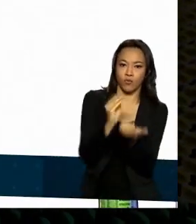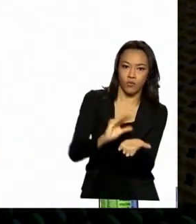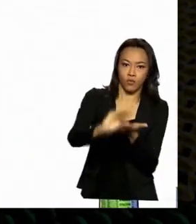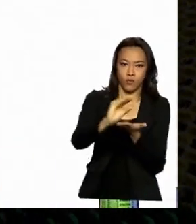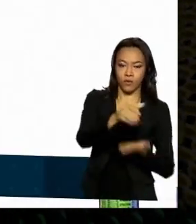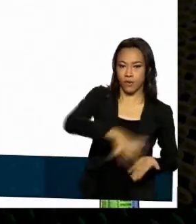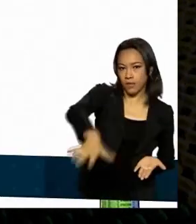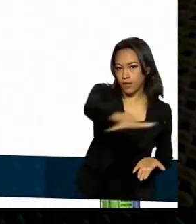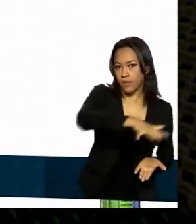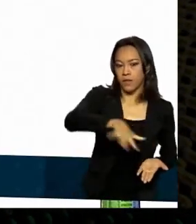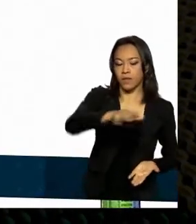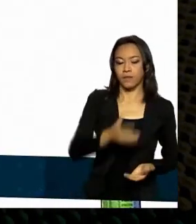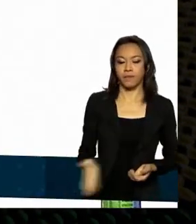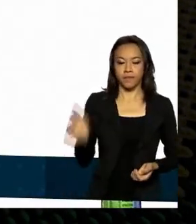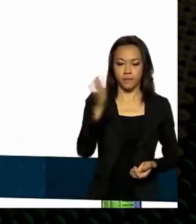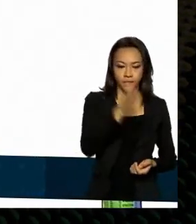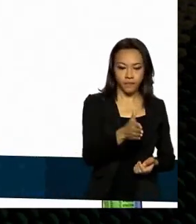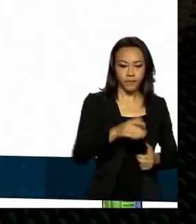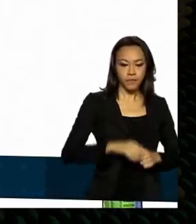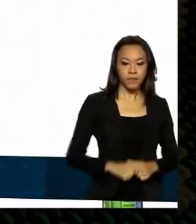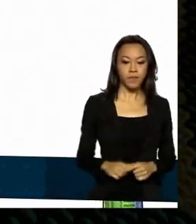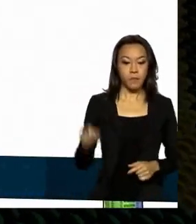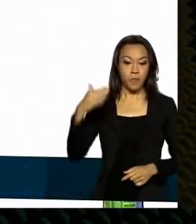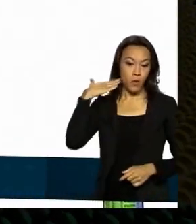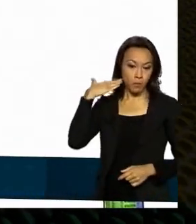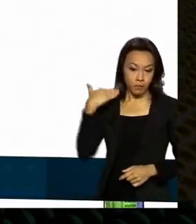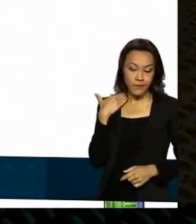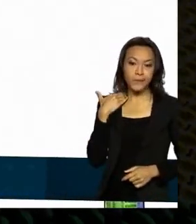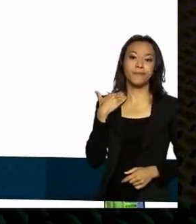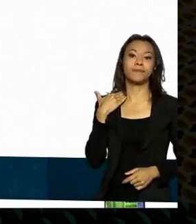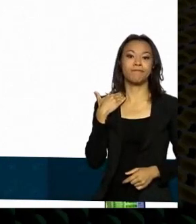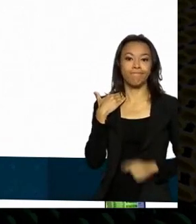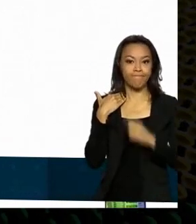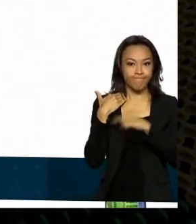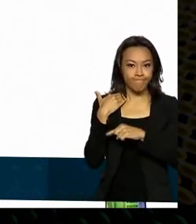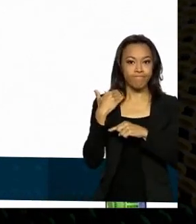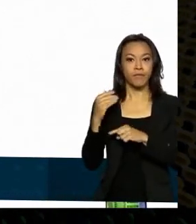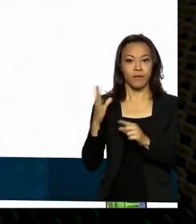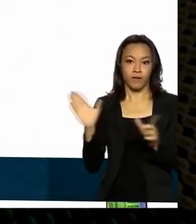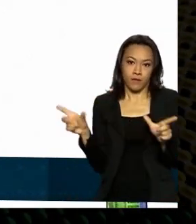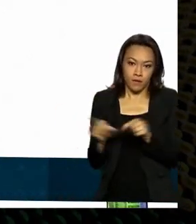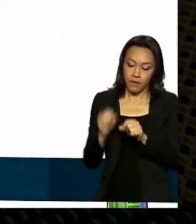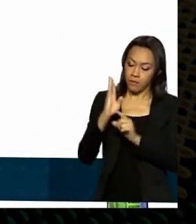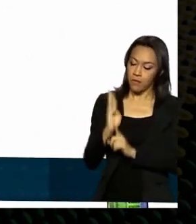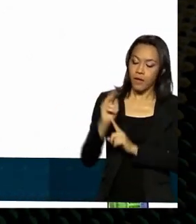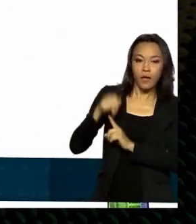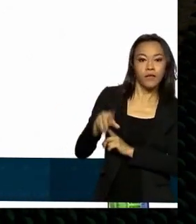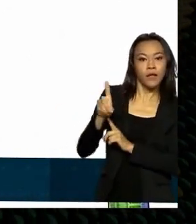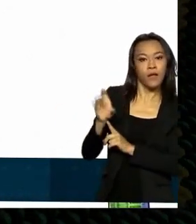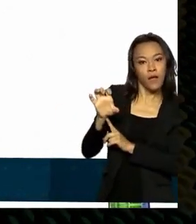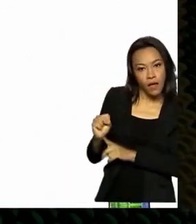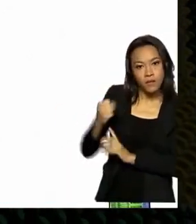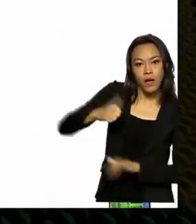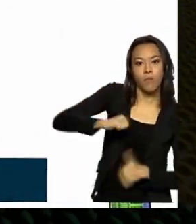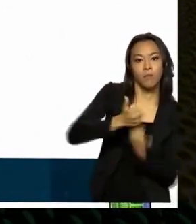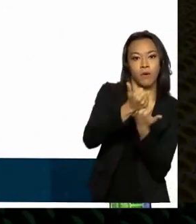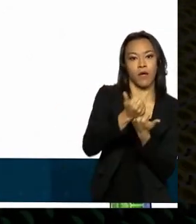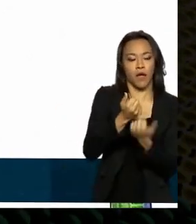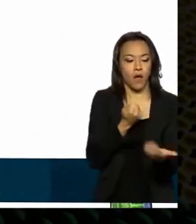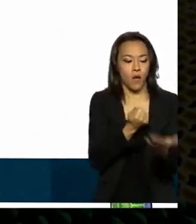numa atuação histórica passou a autorizar o suporte ao financiamento de equipamentos de defesa e segurança pública